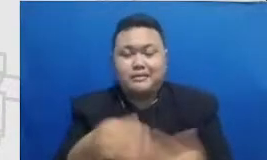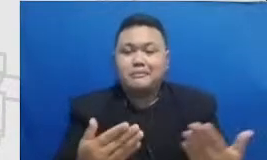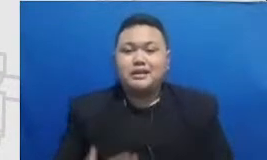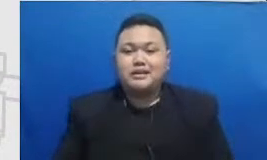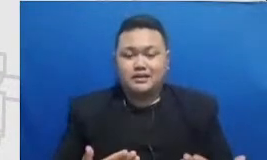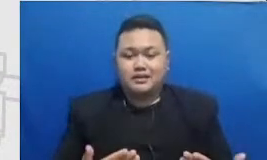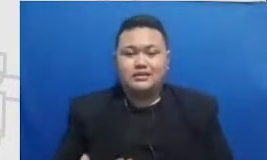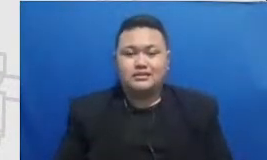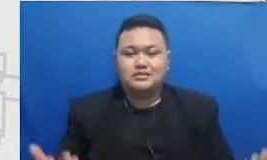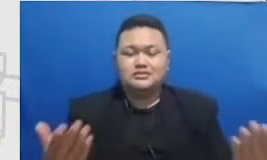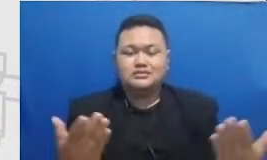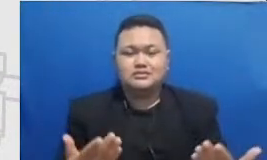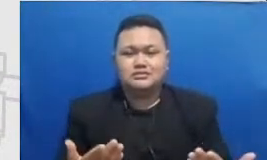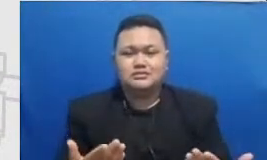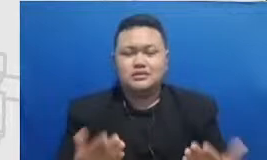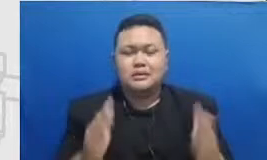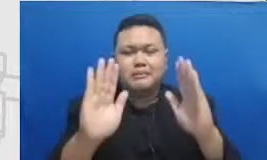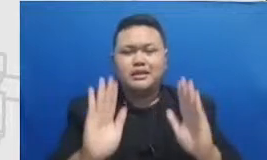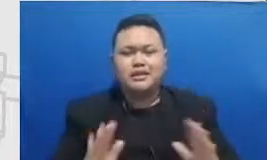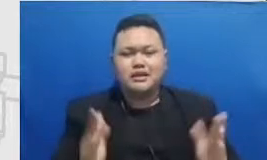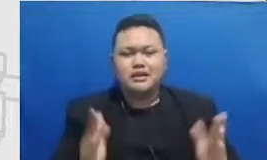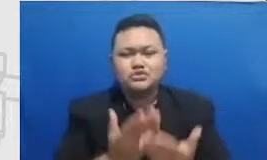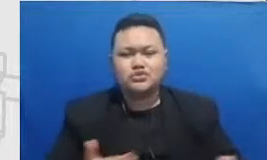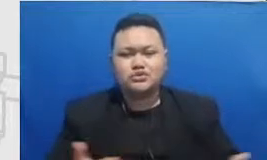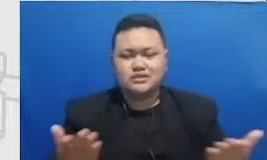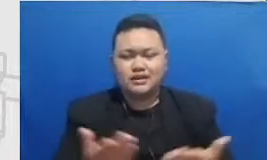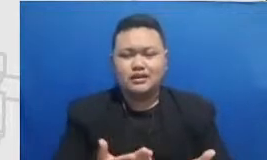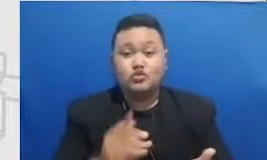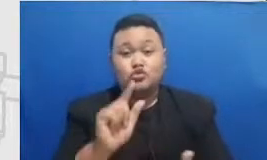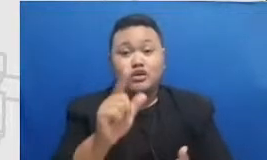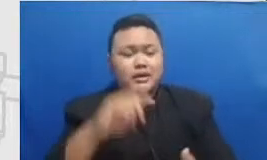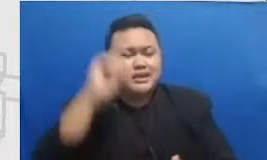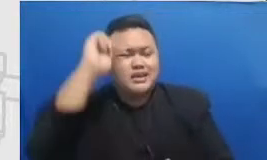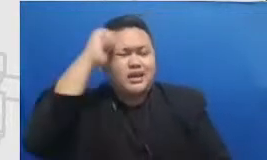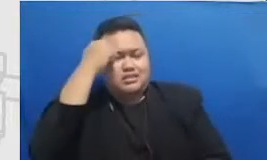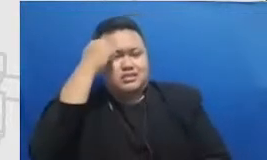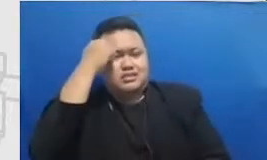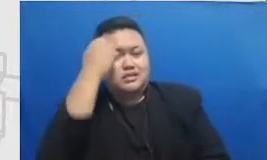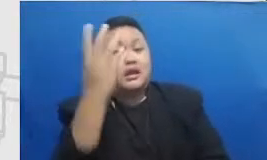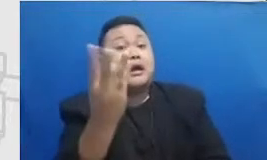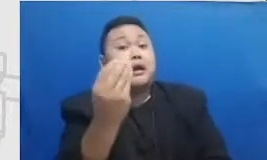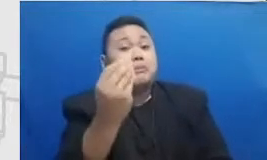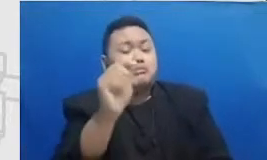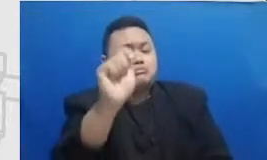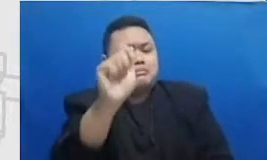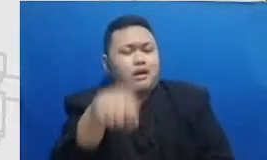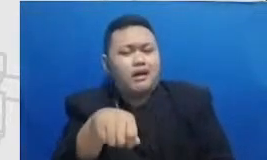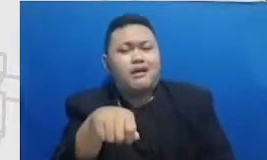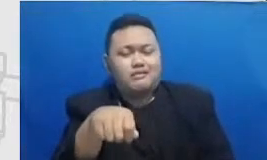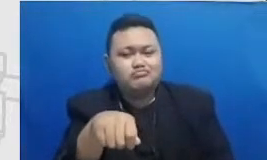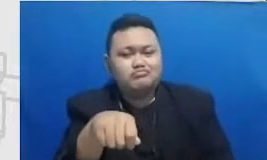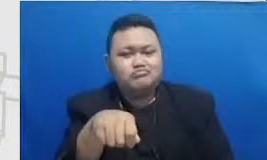ini mengingat dan merayakan pencapaian pencapaian mereka ketika mereka ikut seminar ketika mereka